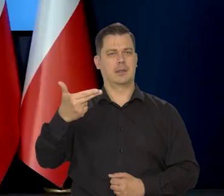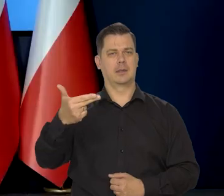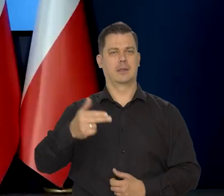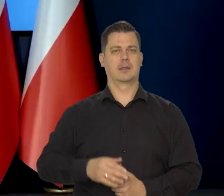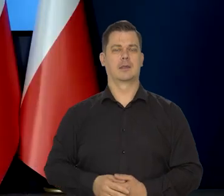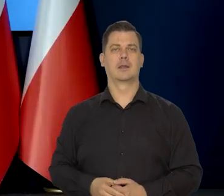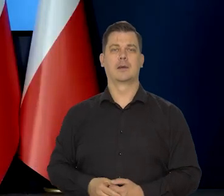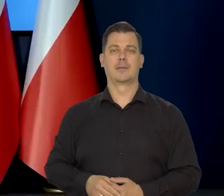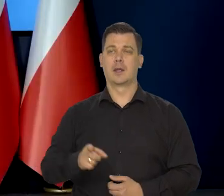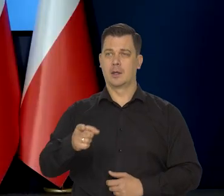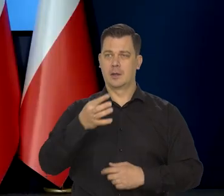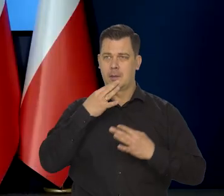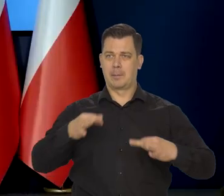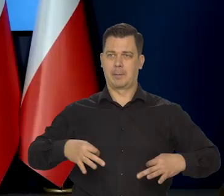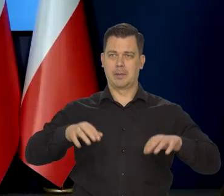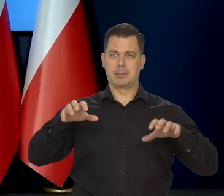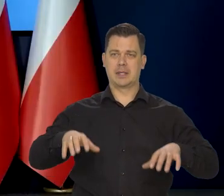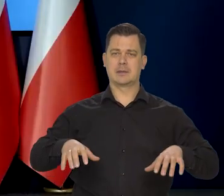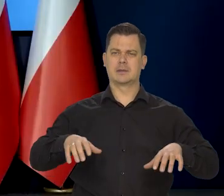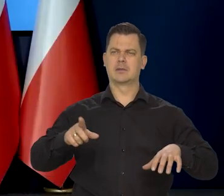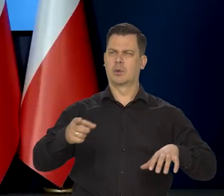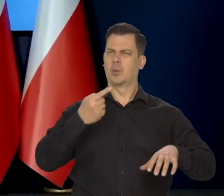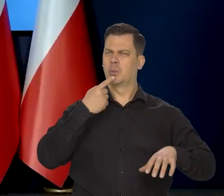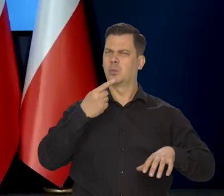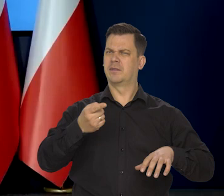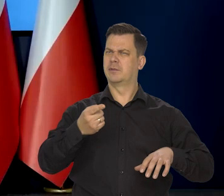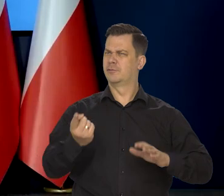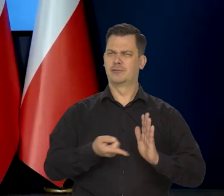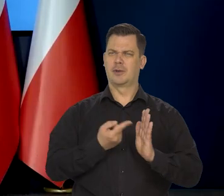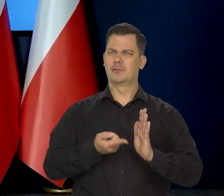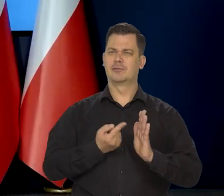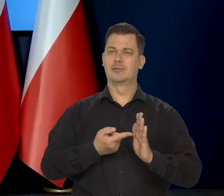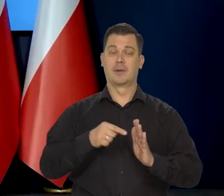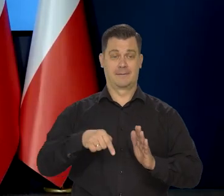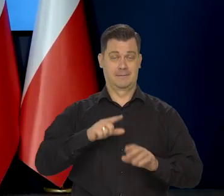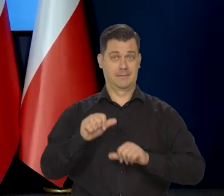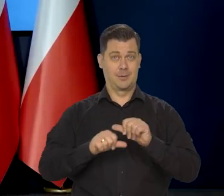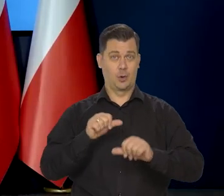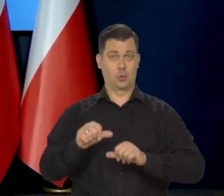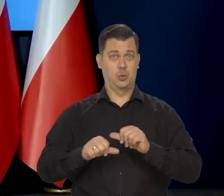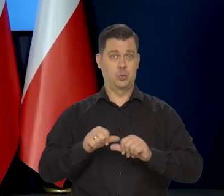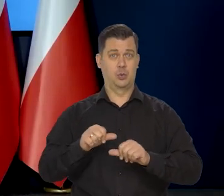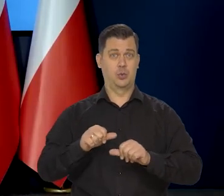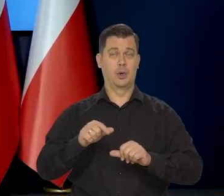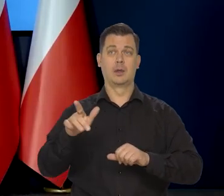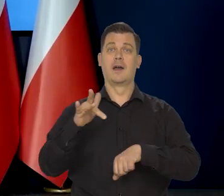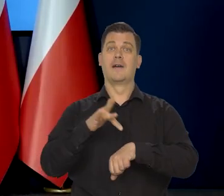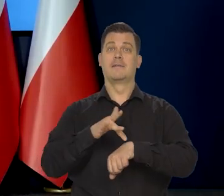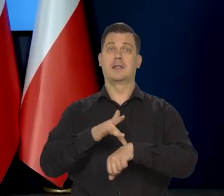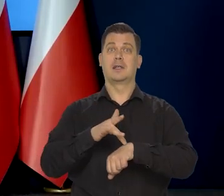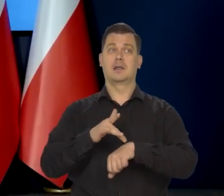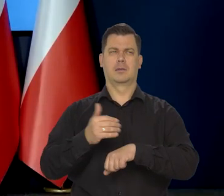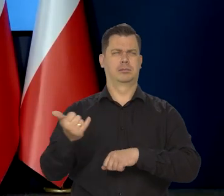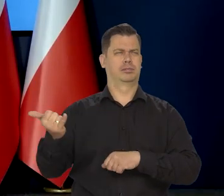Panie prezesie wspominał pan wielokrotnie o tym, że w tym roku wyniki wielu gospodarek na świecie będą słabsze,